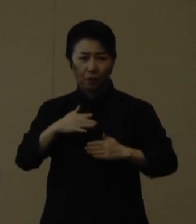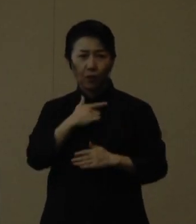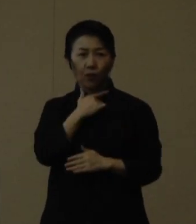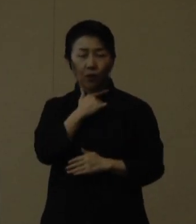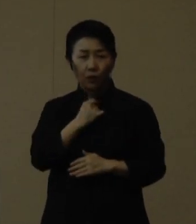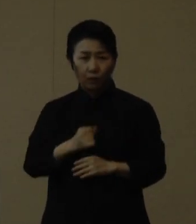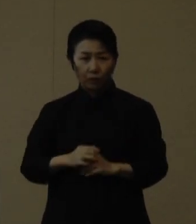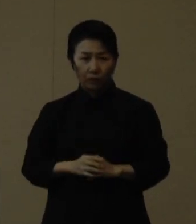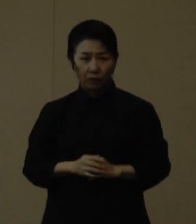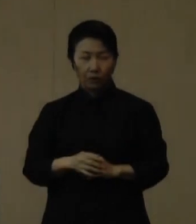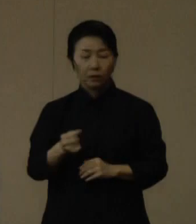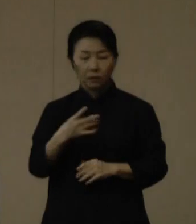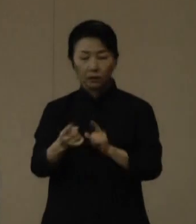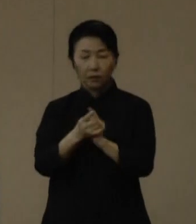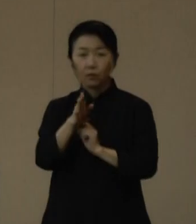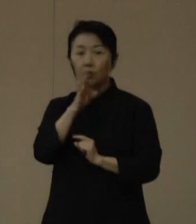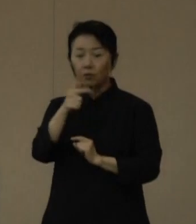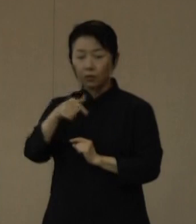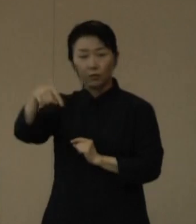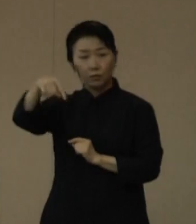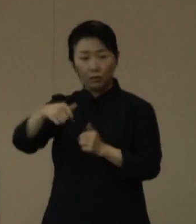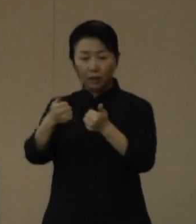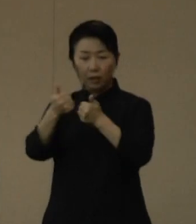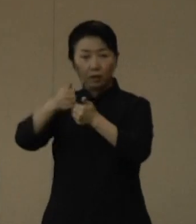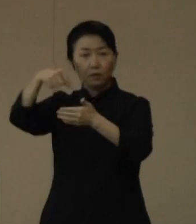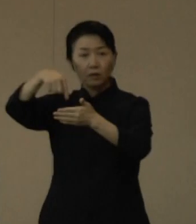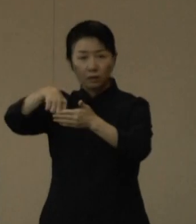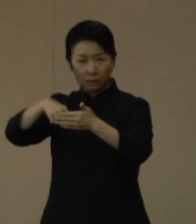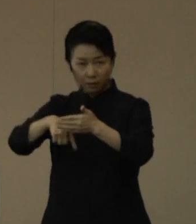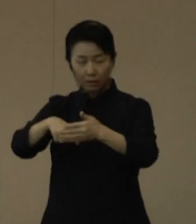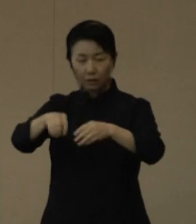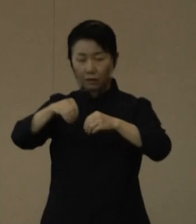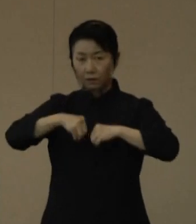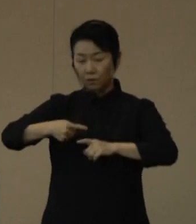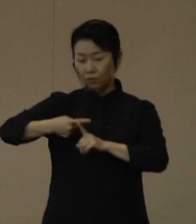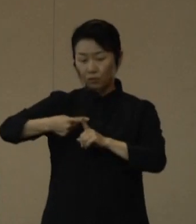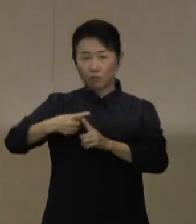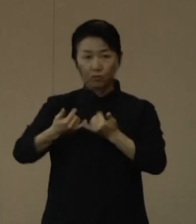なお、対策本部では、陽性者が発生した高齢者施設などの支援を行ってます